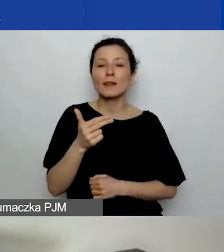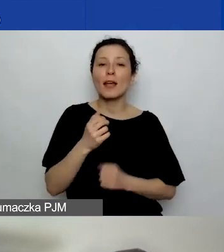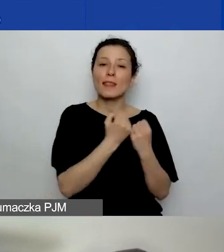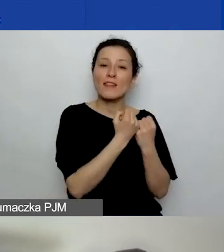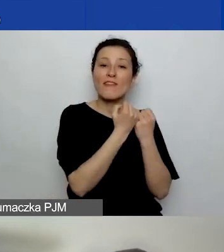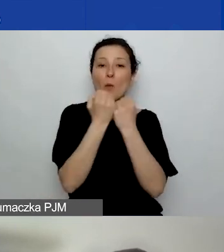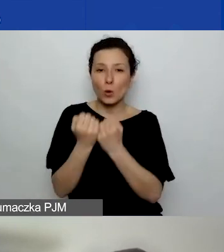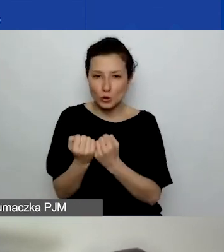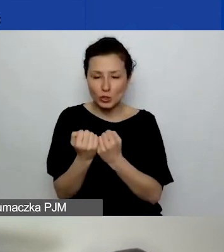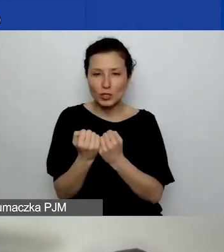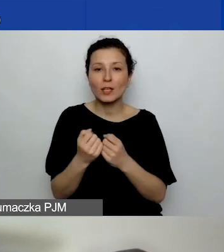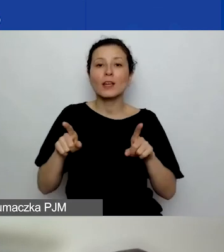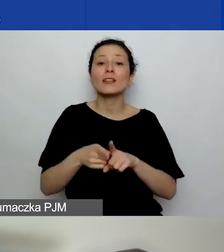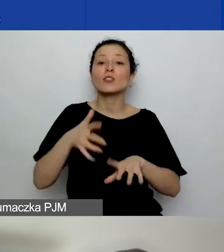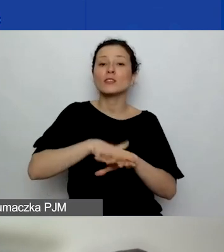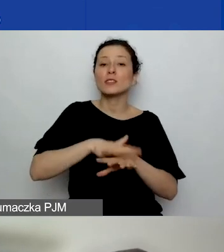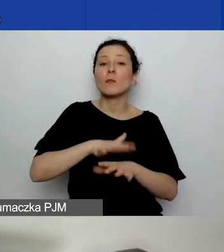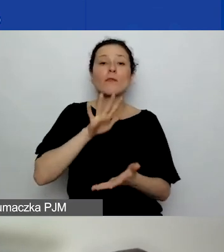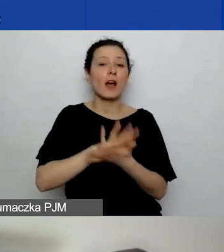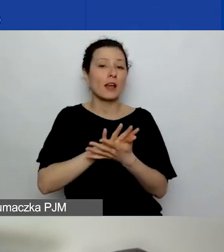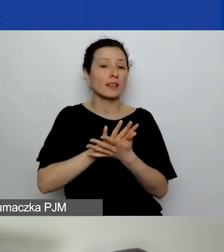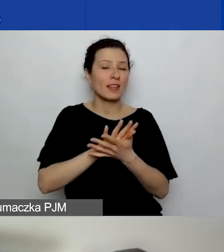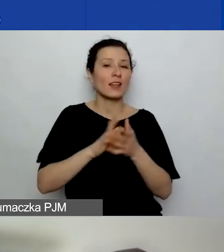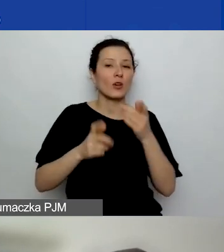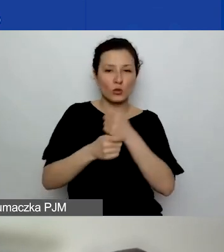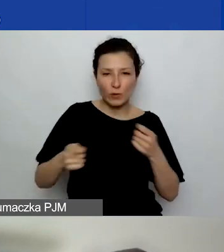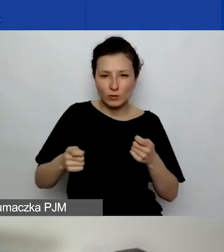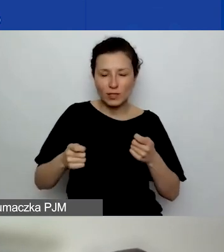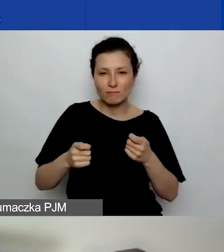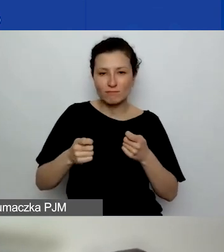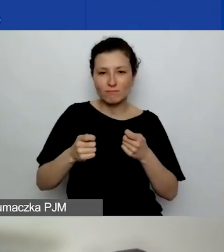i systemowemu charakterowi rozwiązań zaproponowanych w projektach.